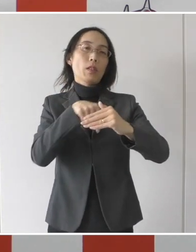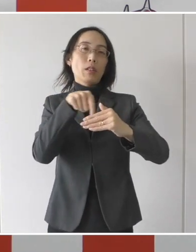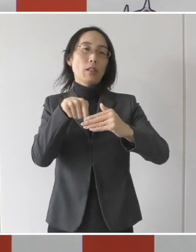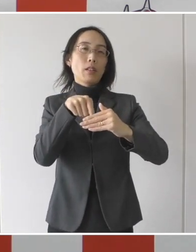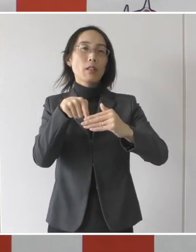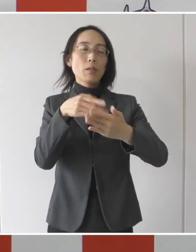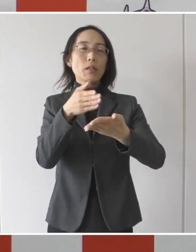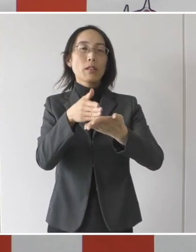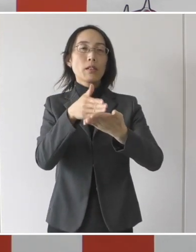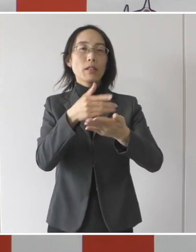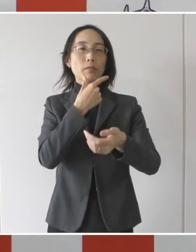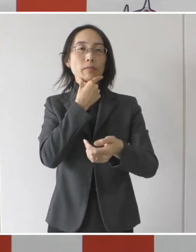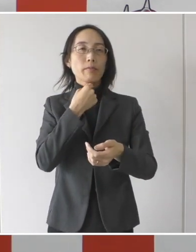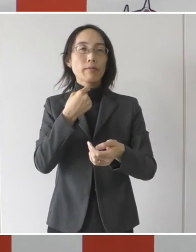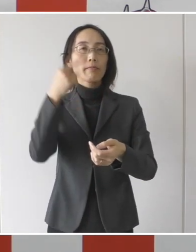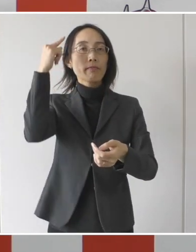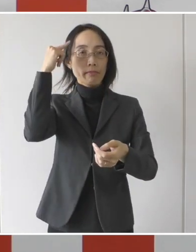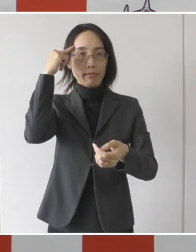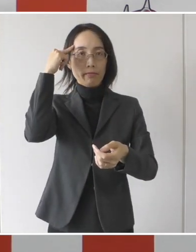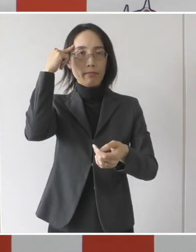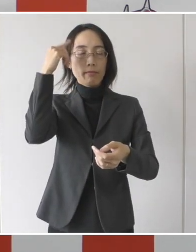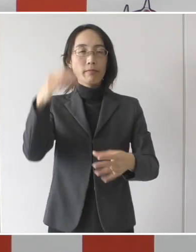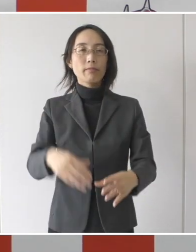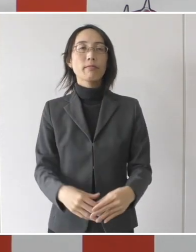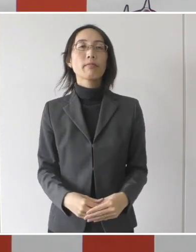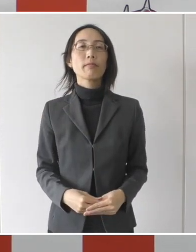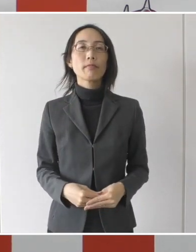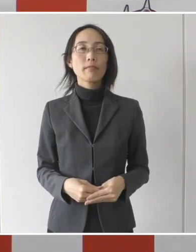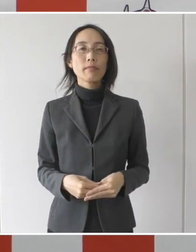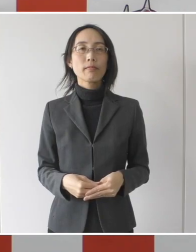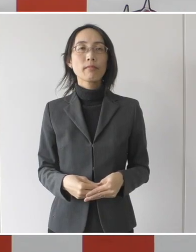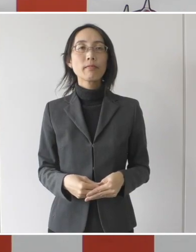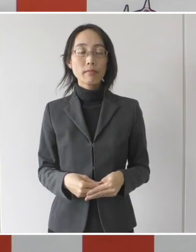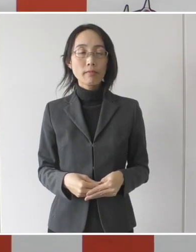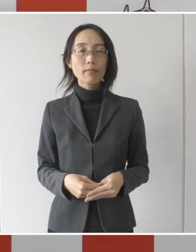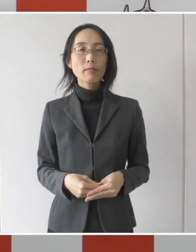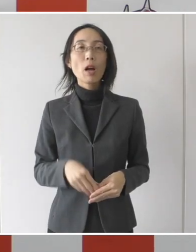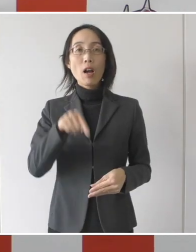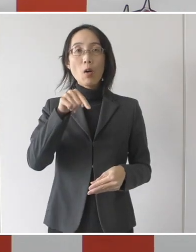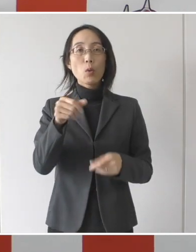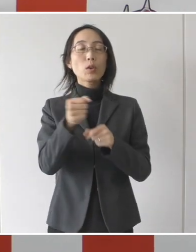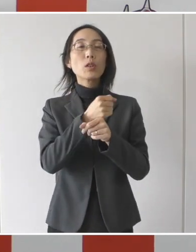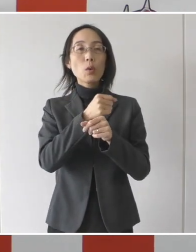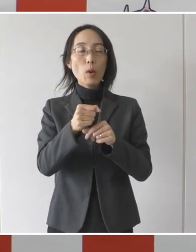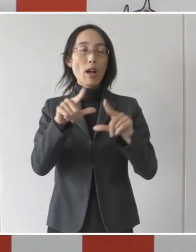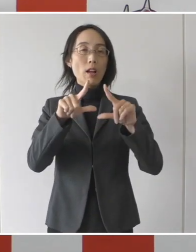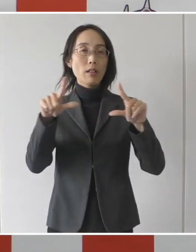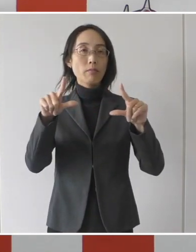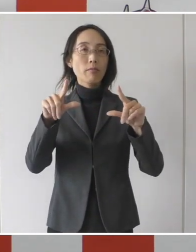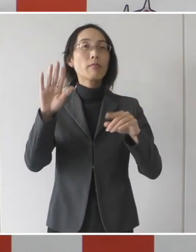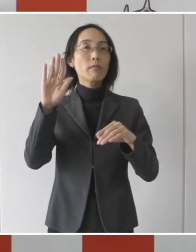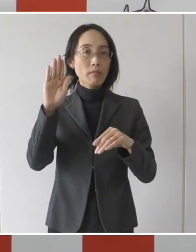皆様方にご報告をさせて頂きたいと思います。 この事業は、当然のことではありますが、